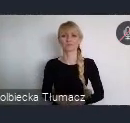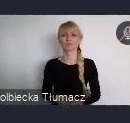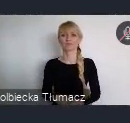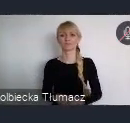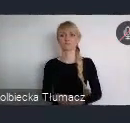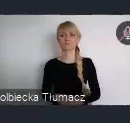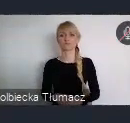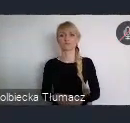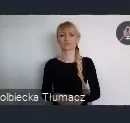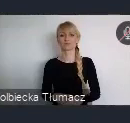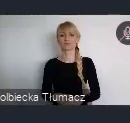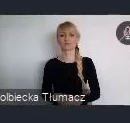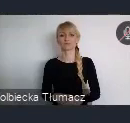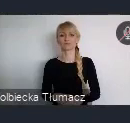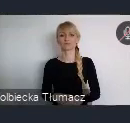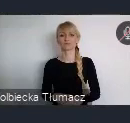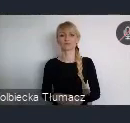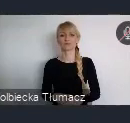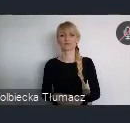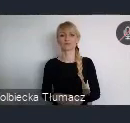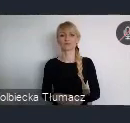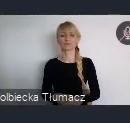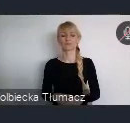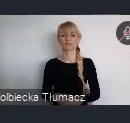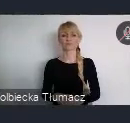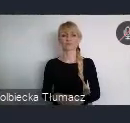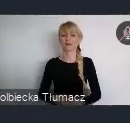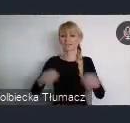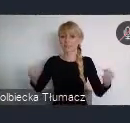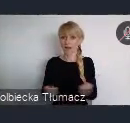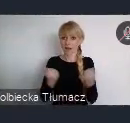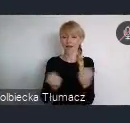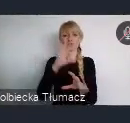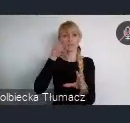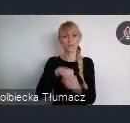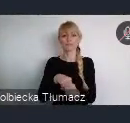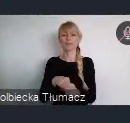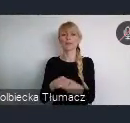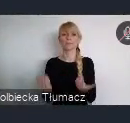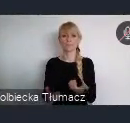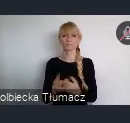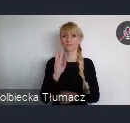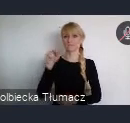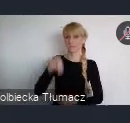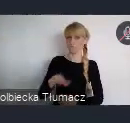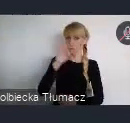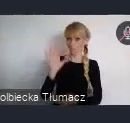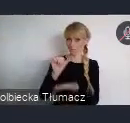Szanowni Państwo, zaangażowanie w Światowe Forum Miejskie, to jednak o wiele wiecej niż tylko rejestracja i udział.